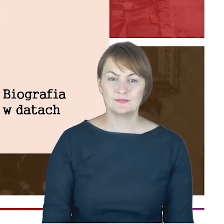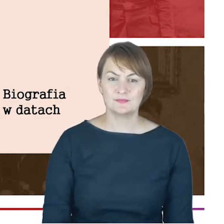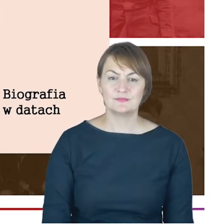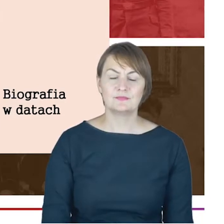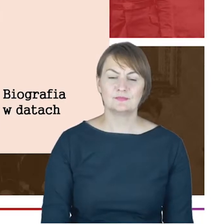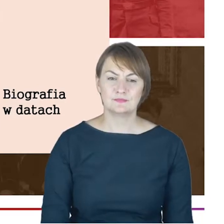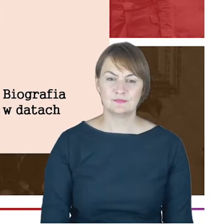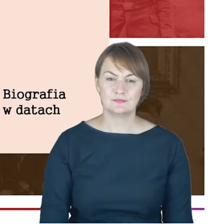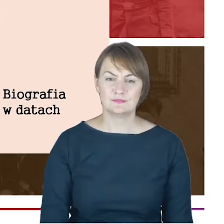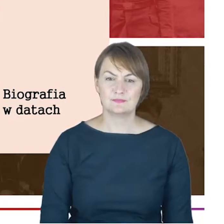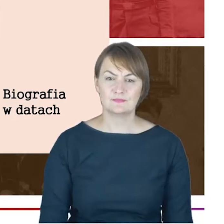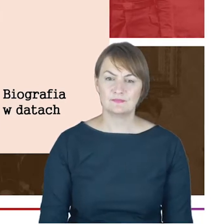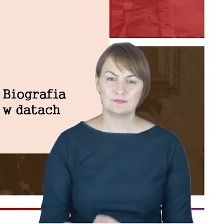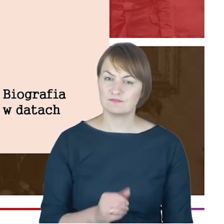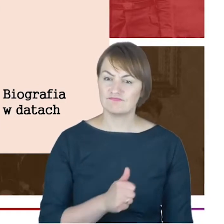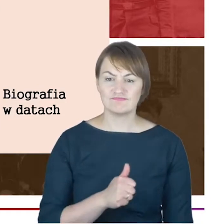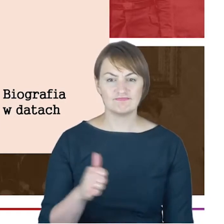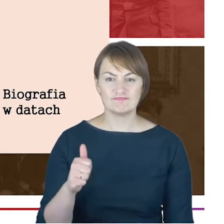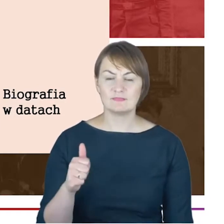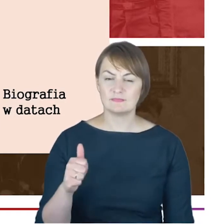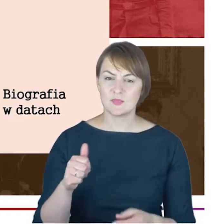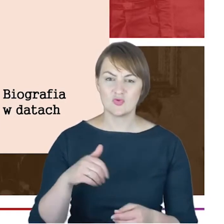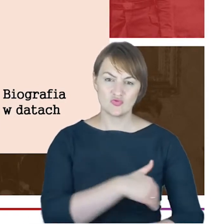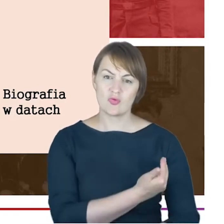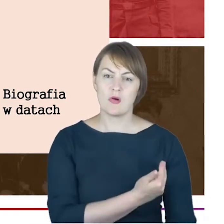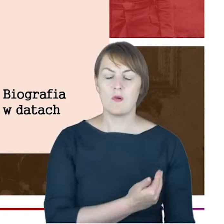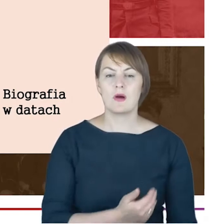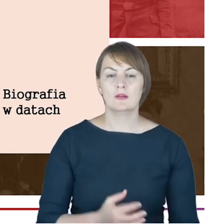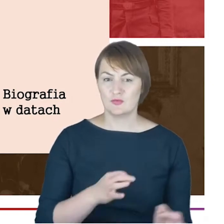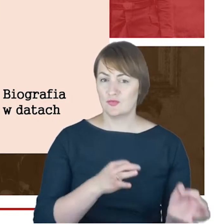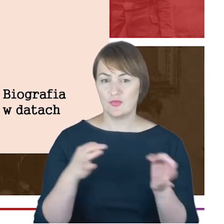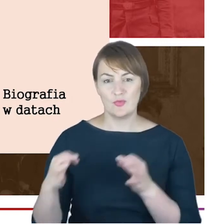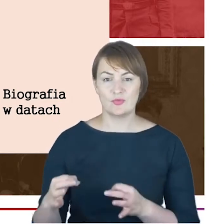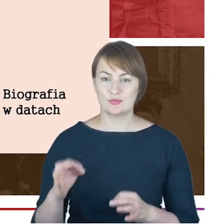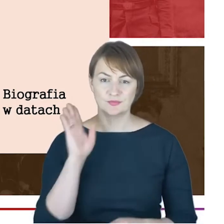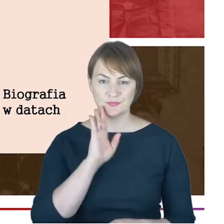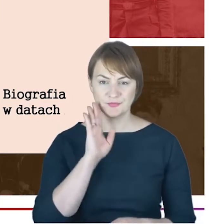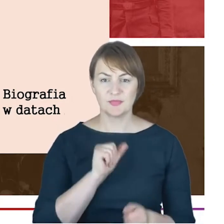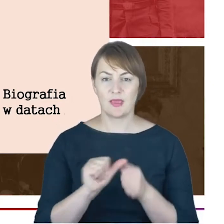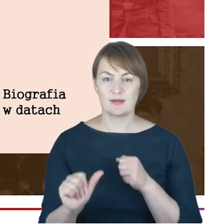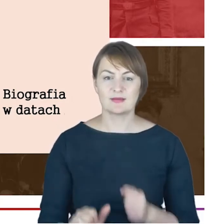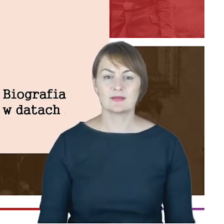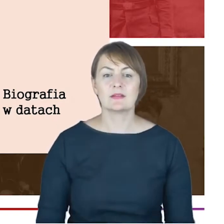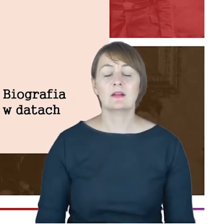znakomite po dzień dzisiejszy istniejące, a także do szkoły talmudycznej czyli jesziwy prowadzonej